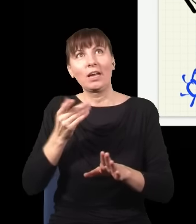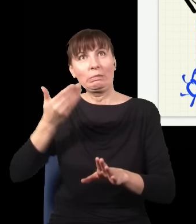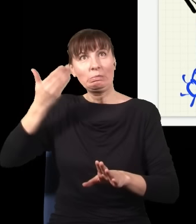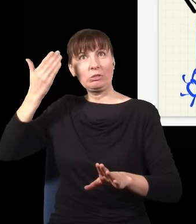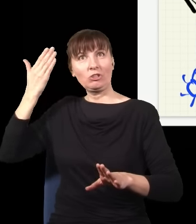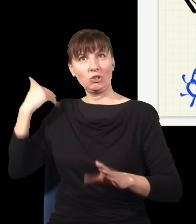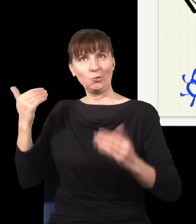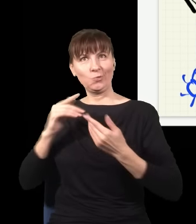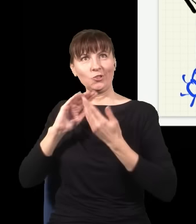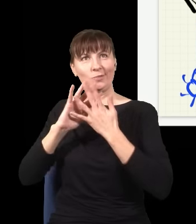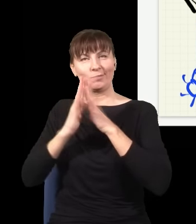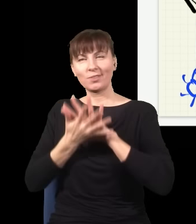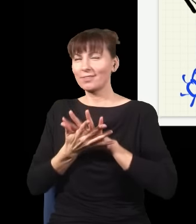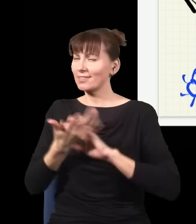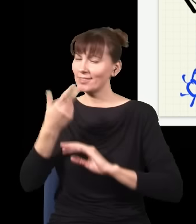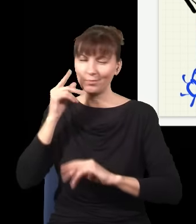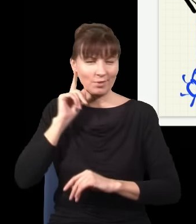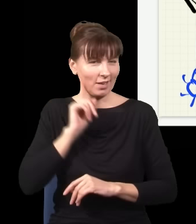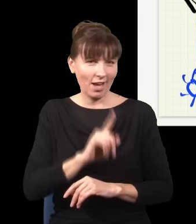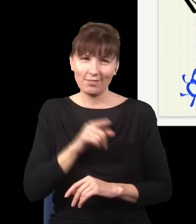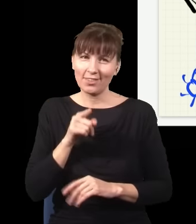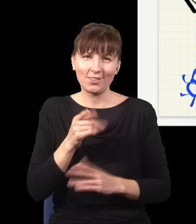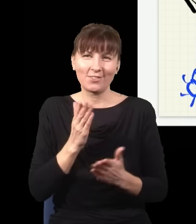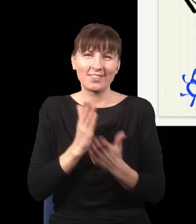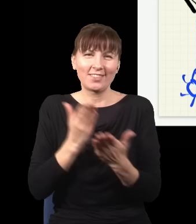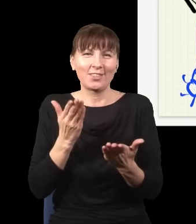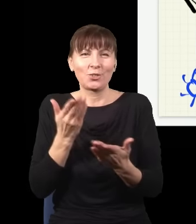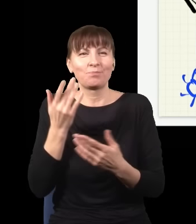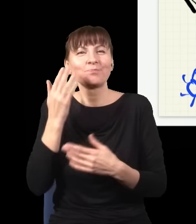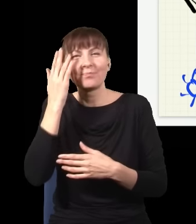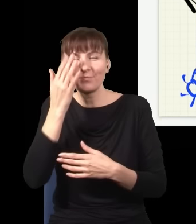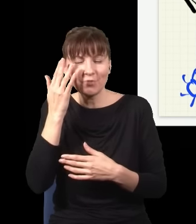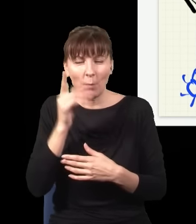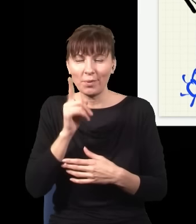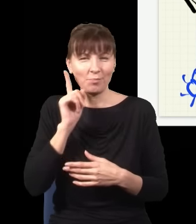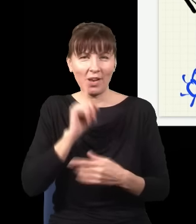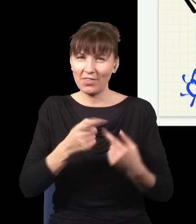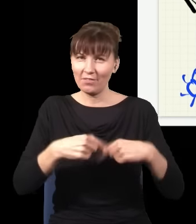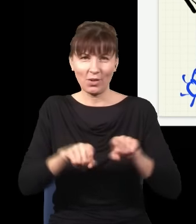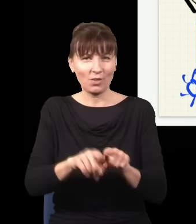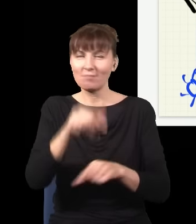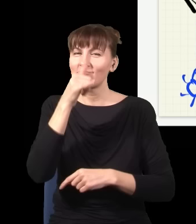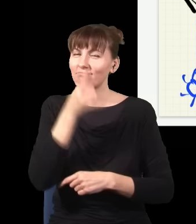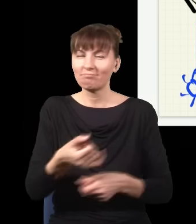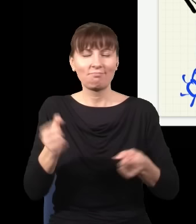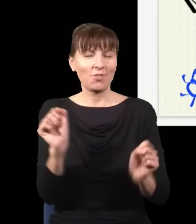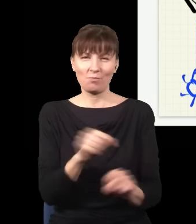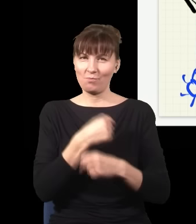to jest tylko taka iluzja i żadne wysyłanie informacji w jakąkolwiek stronę w czasie, a już na pewno nie do tyłu, nie jest wcale możliwe.